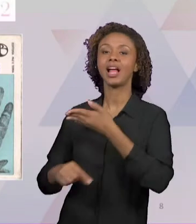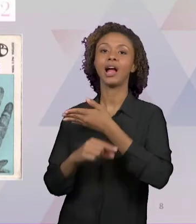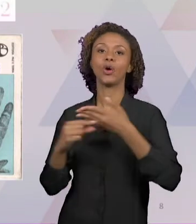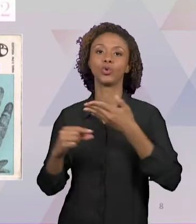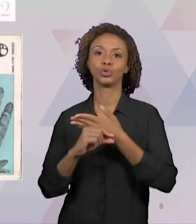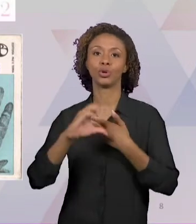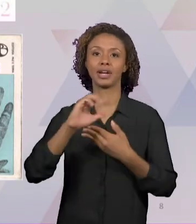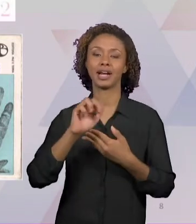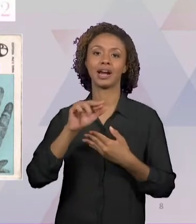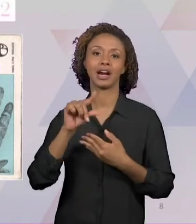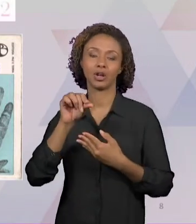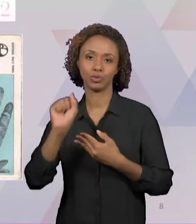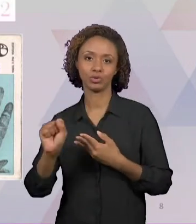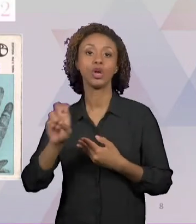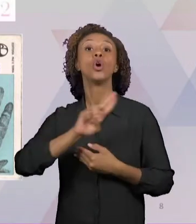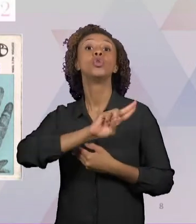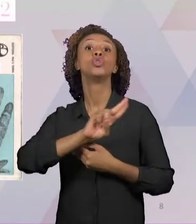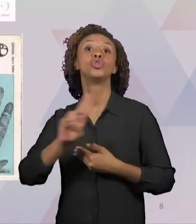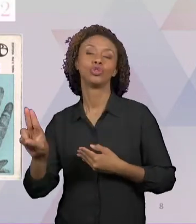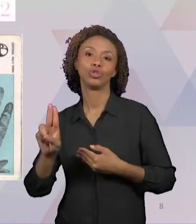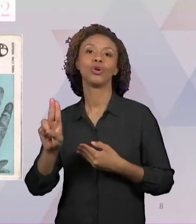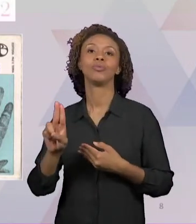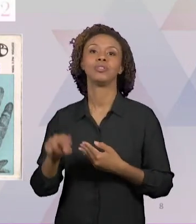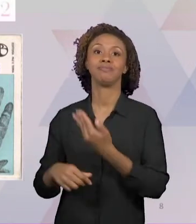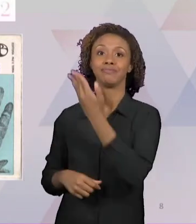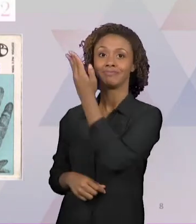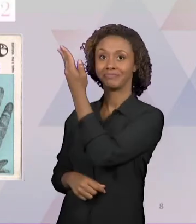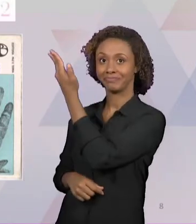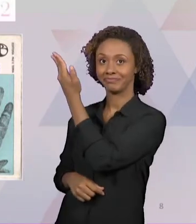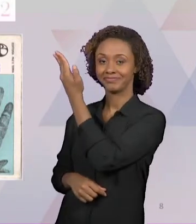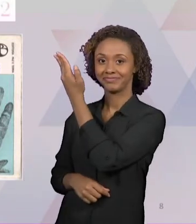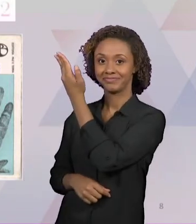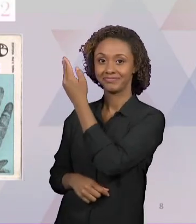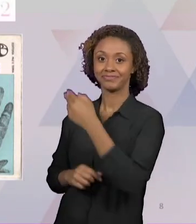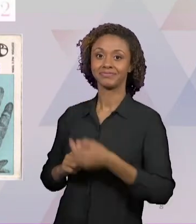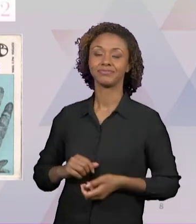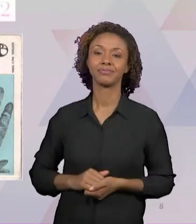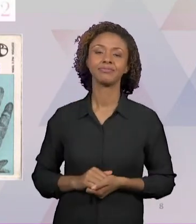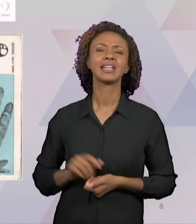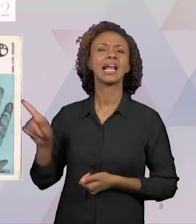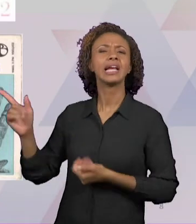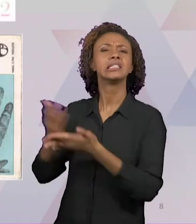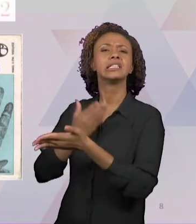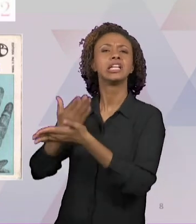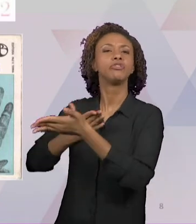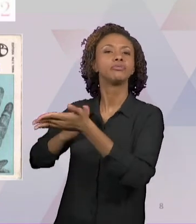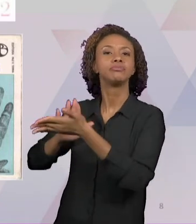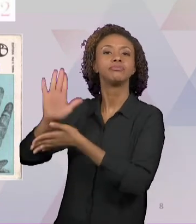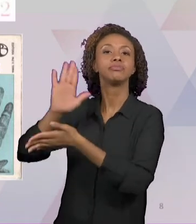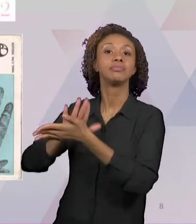"FORMAÇÃO DE PROFESSORES: PARA UMA MUDANÇA EDUCATIVA", QUE FOI PUBLICADO EM PORTUGAL PELA